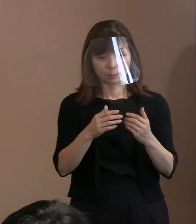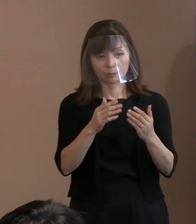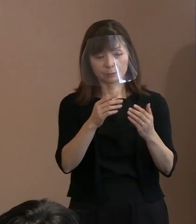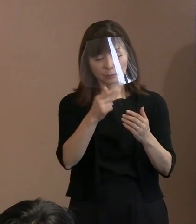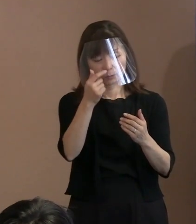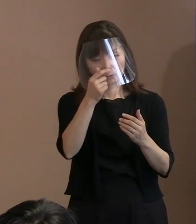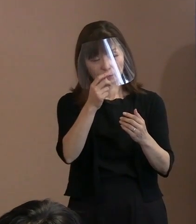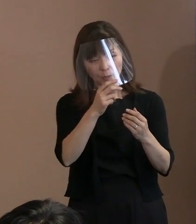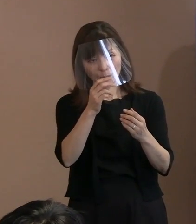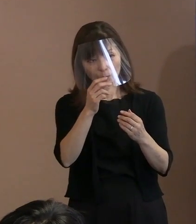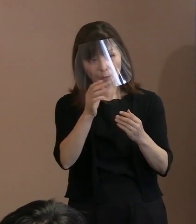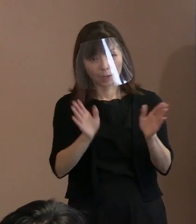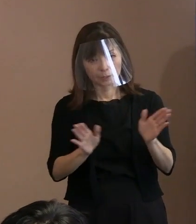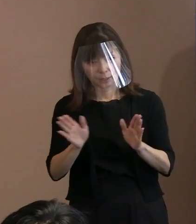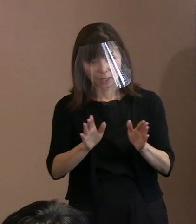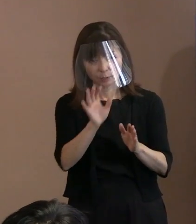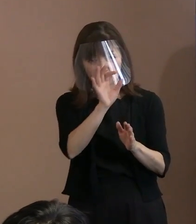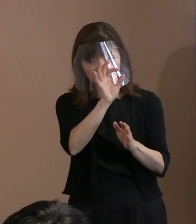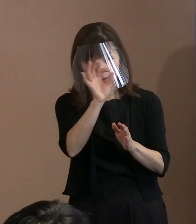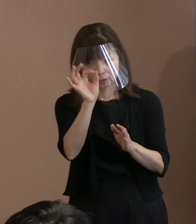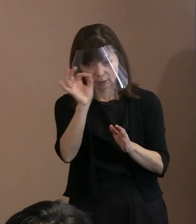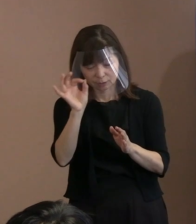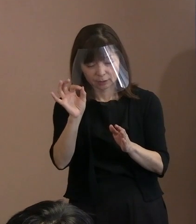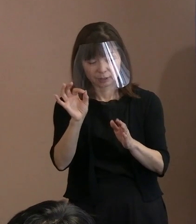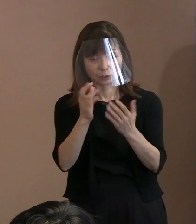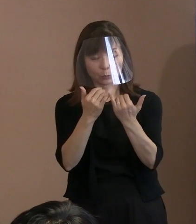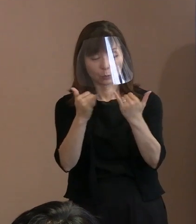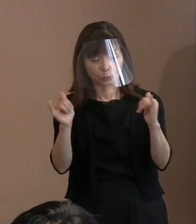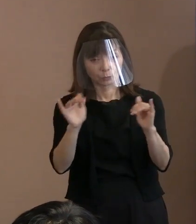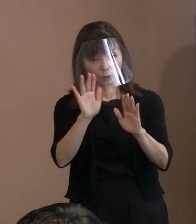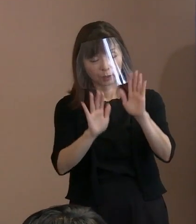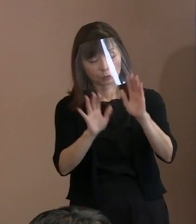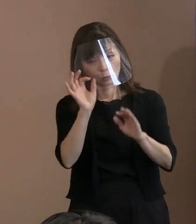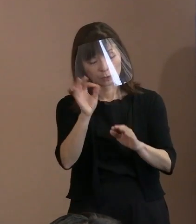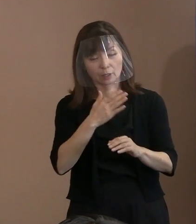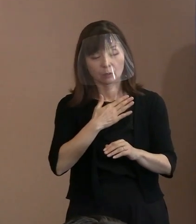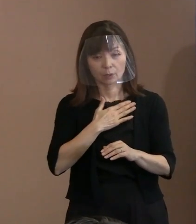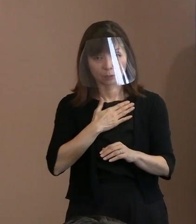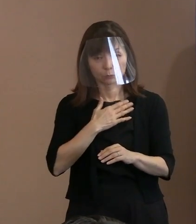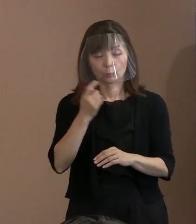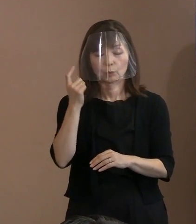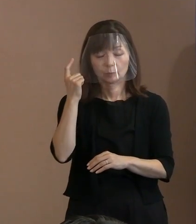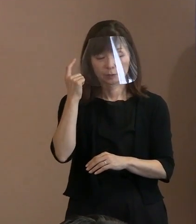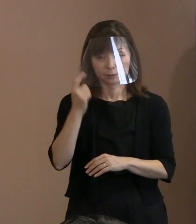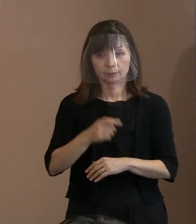(記者)だから､明らかに増えていると､ そういう見せる警備にはなるだろうと｡ (市長)はい｡